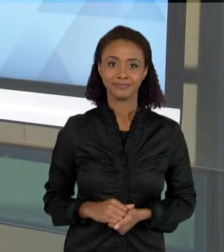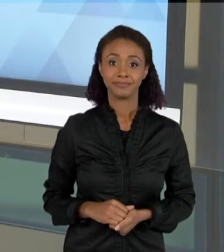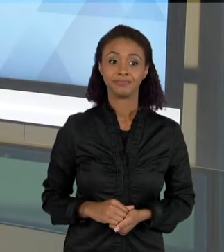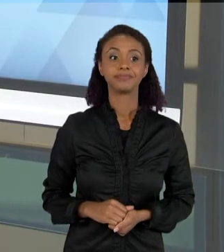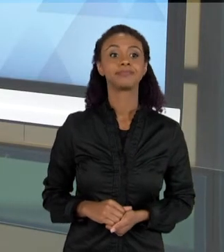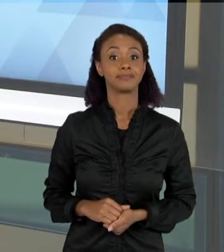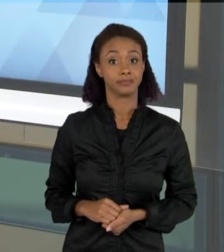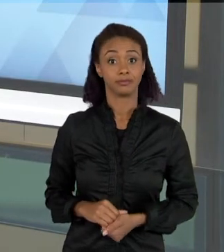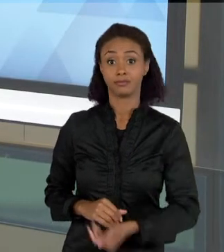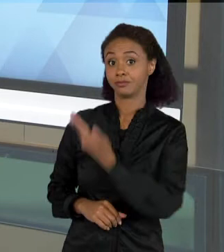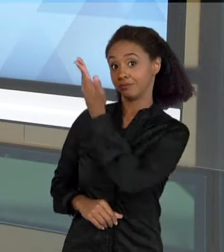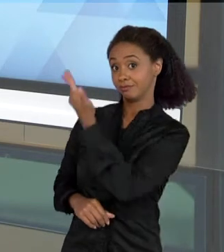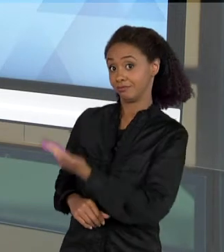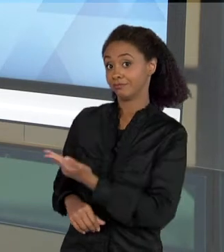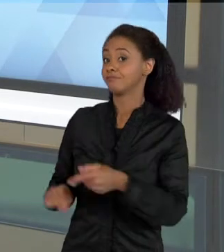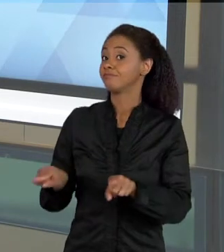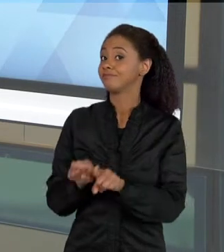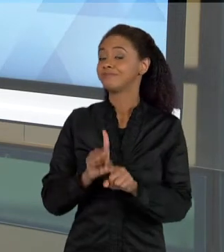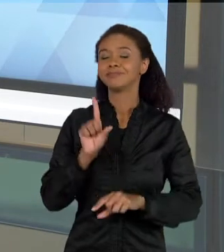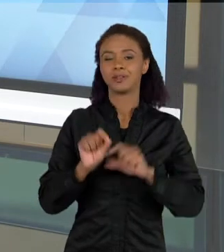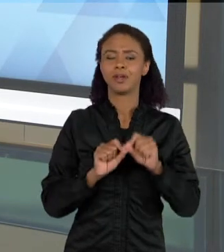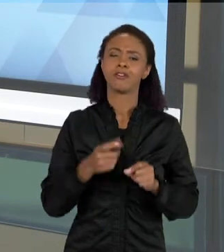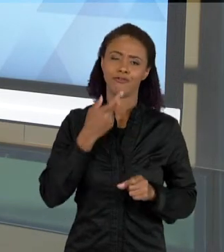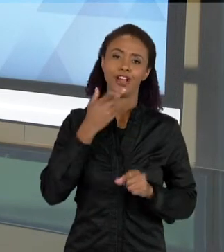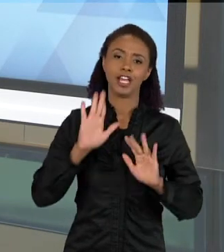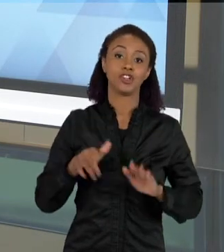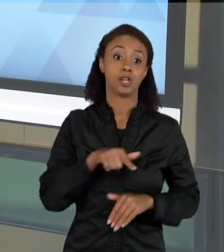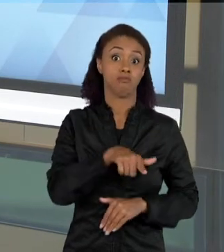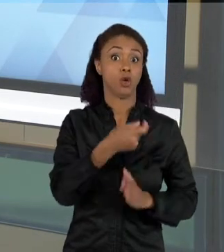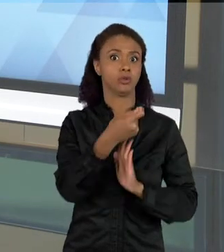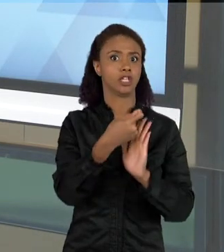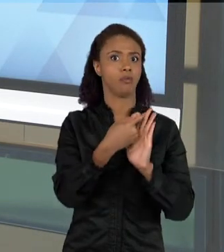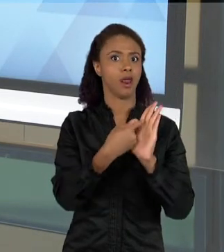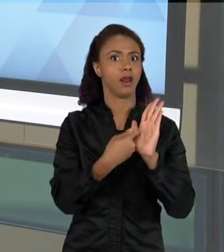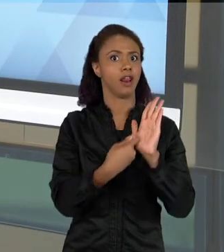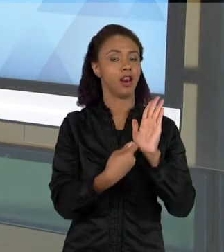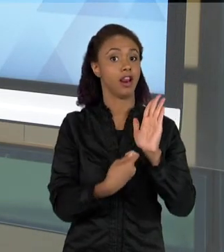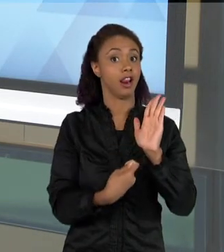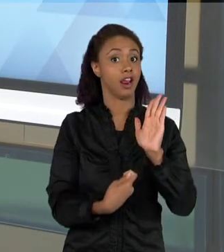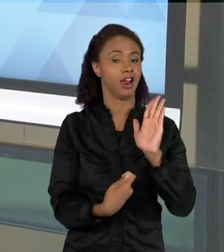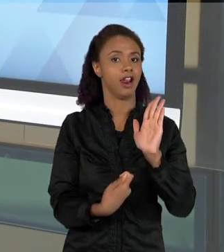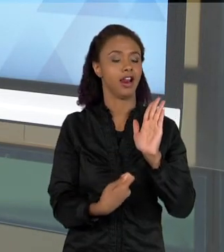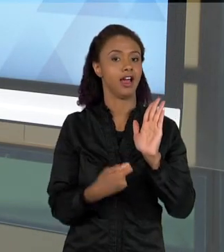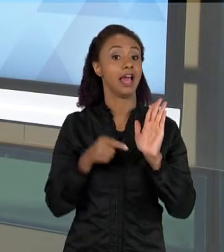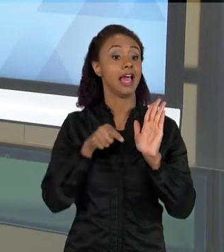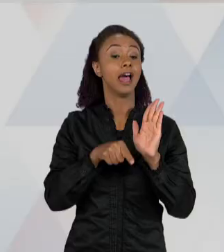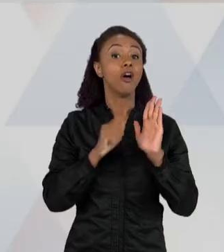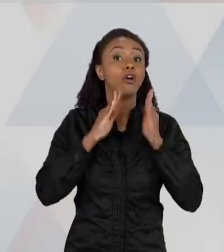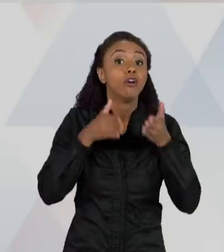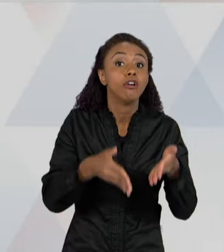VOCÊS, É UM TEXTO UM POUCO MAIS ELABORADO, É UM TEXTO UM POUCO MAIS PREOCUPADO COM ESSAS QUESTÕES DA